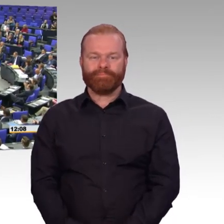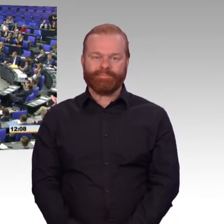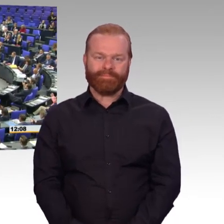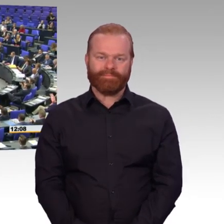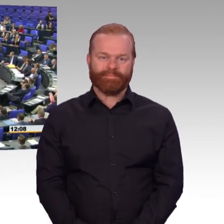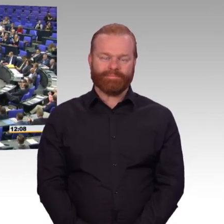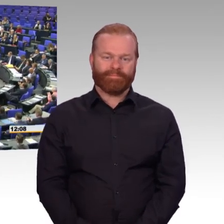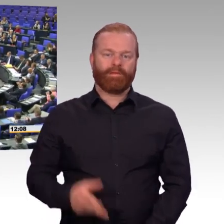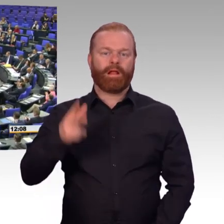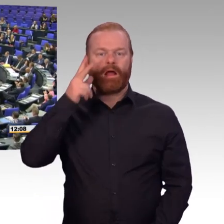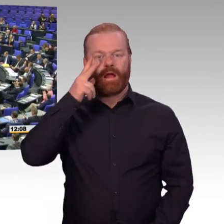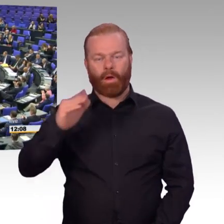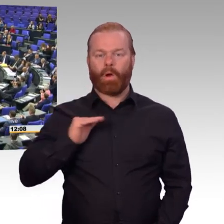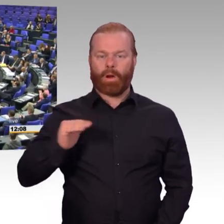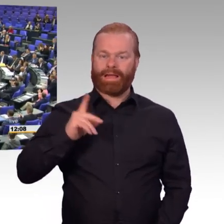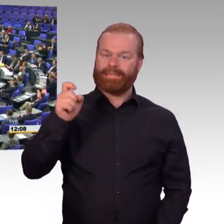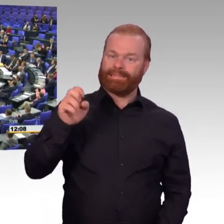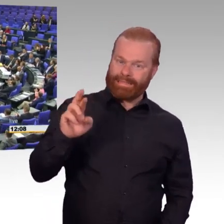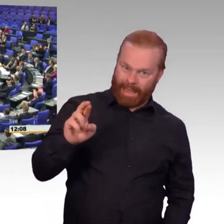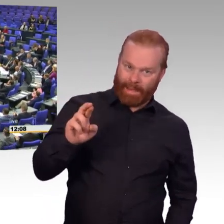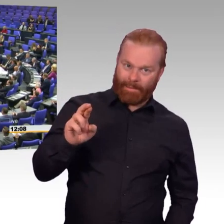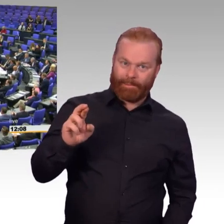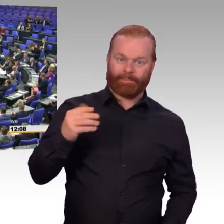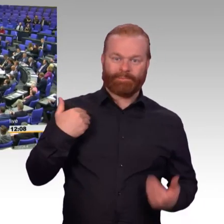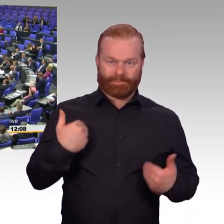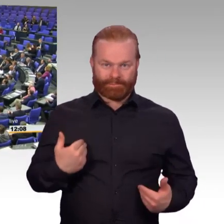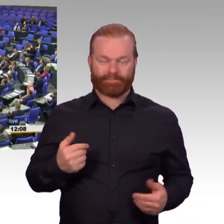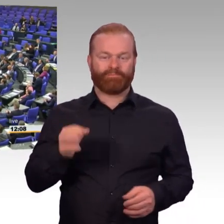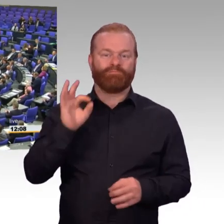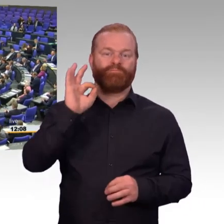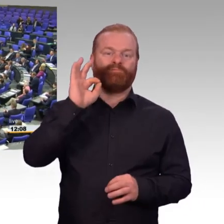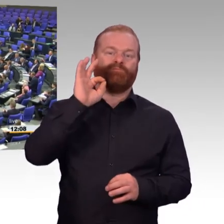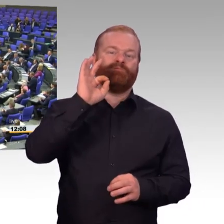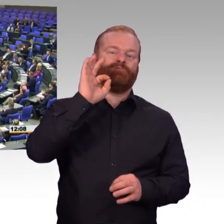Wenn Sie lieber Soldat wären, dann machen Sie eine Dauerwehrübung. Aber selbst da würde ich Ihnen raten,